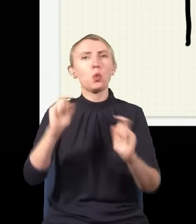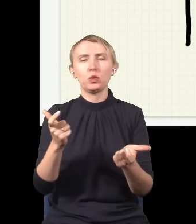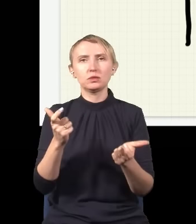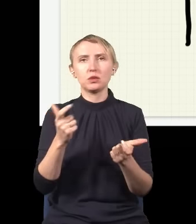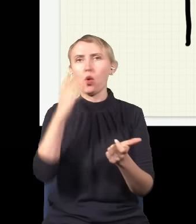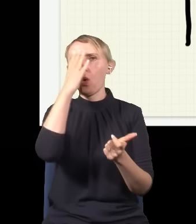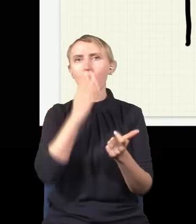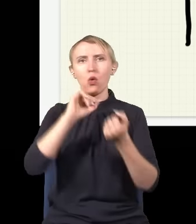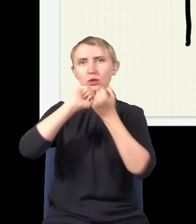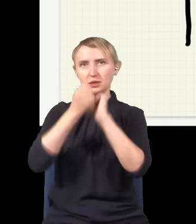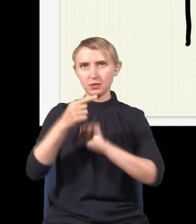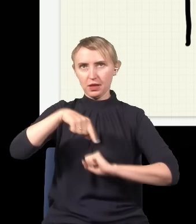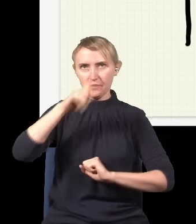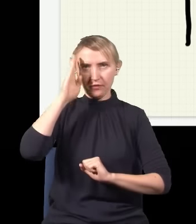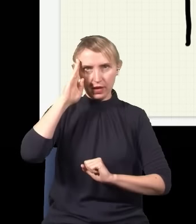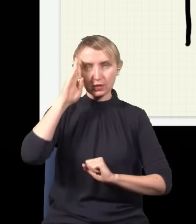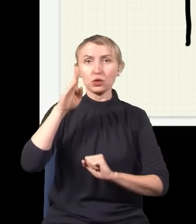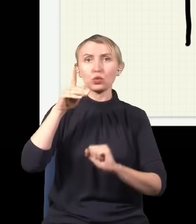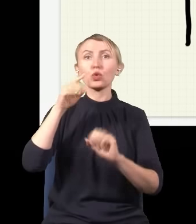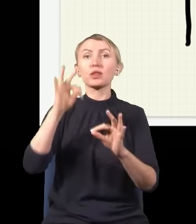Ten obraz się kompletnie zmieni, jak wiecie, i zamiast takiego, który teraz narysowałem,